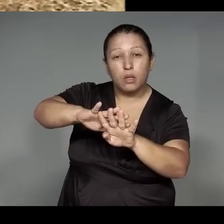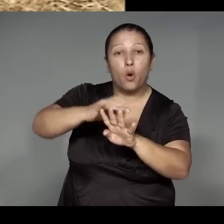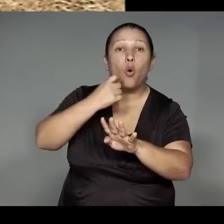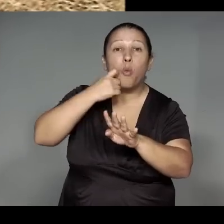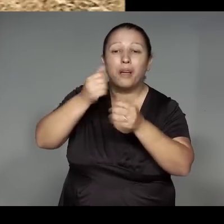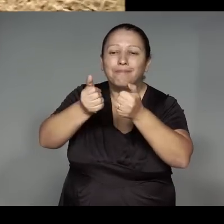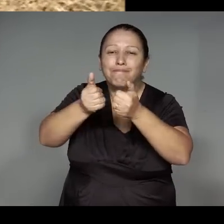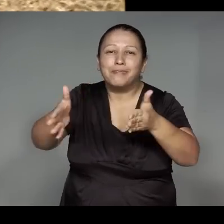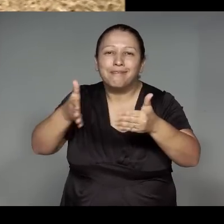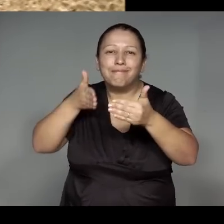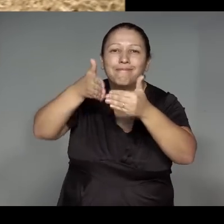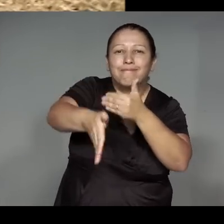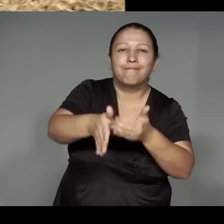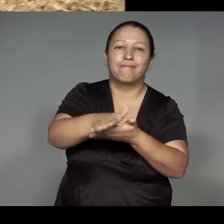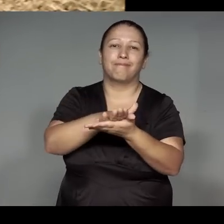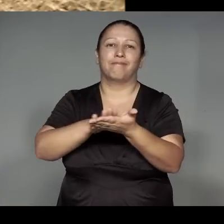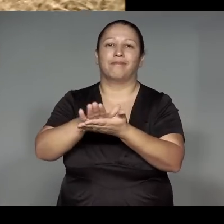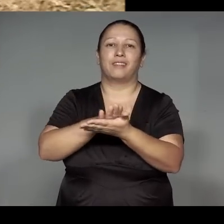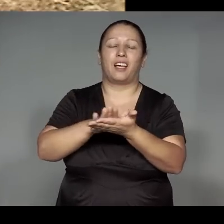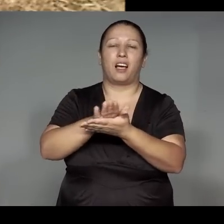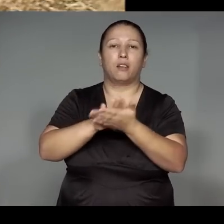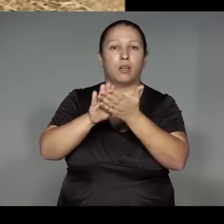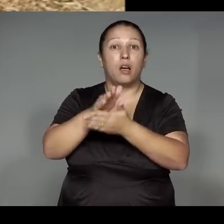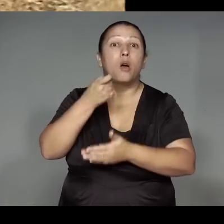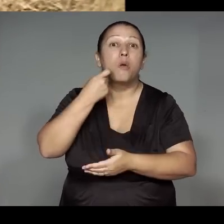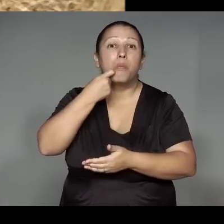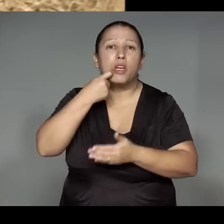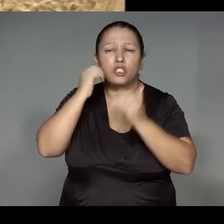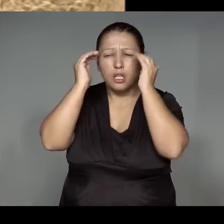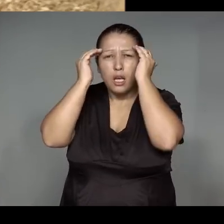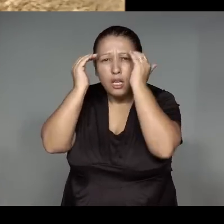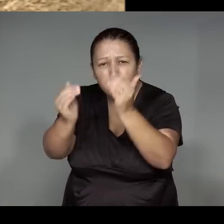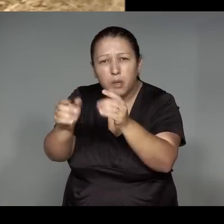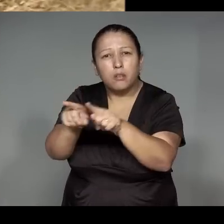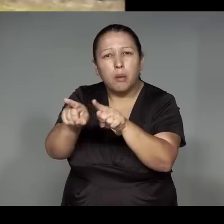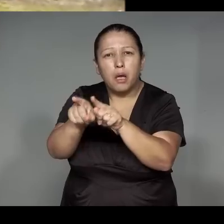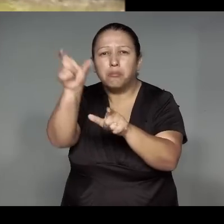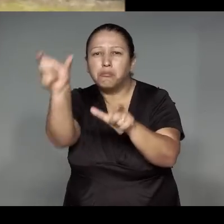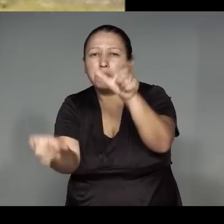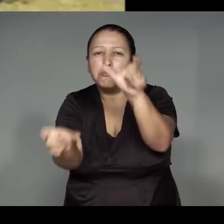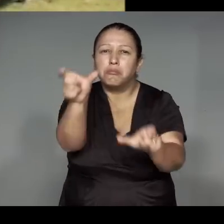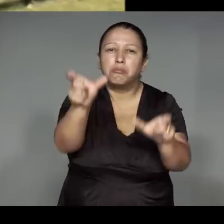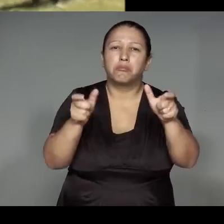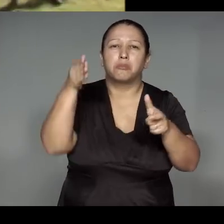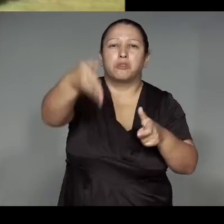ipira pya momukawawi, yp okujama’e͂awa momojymukat